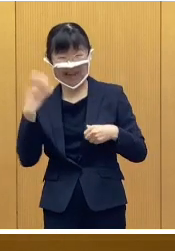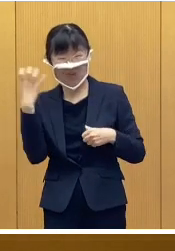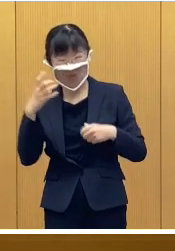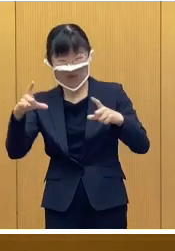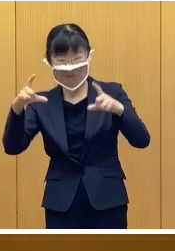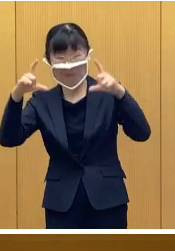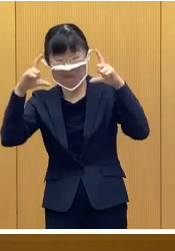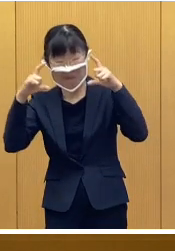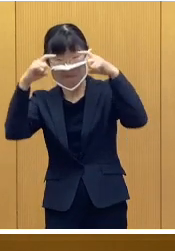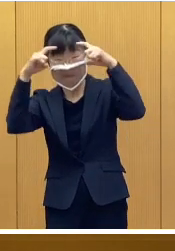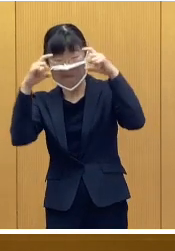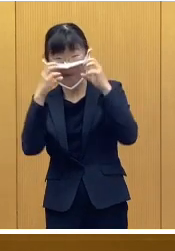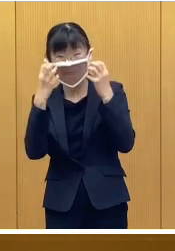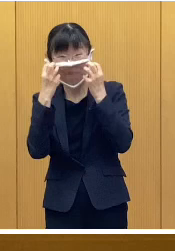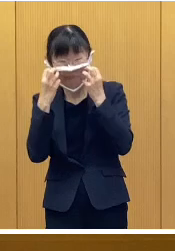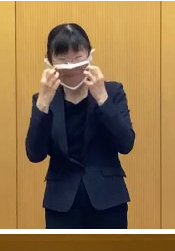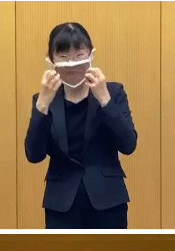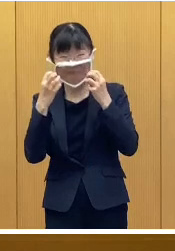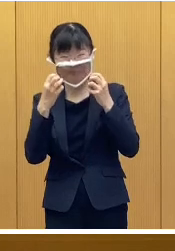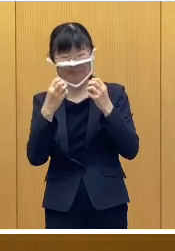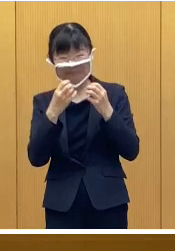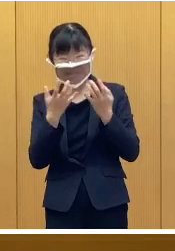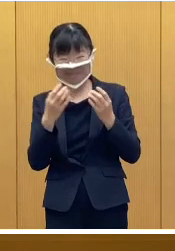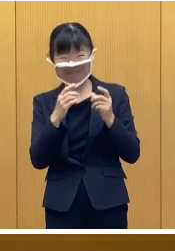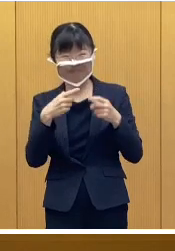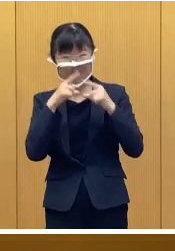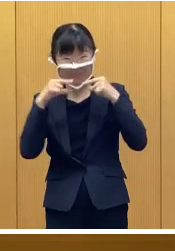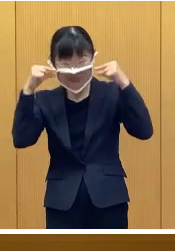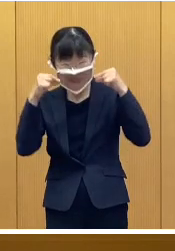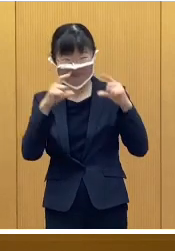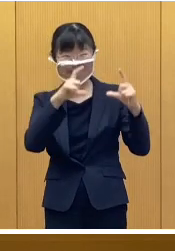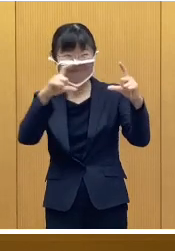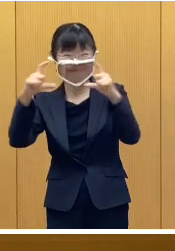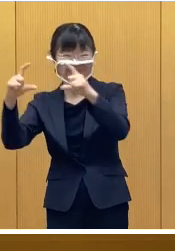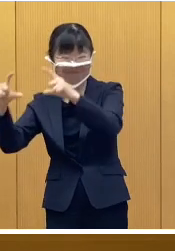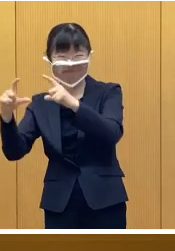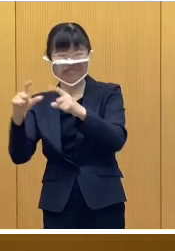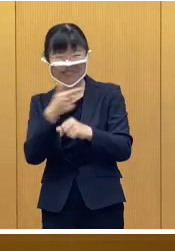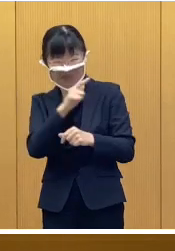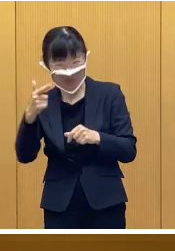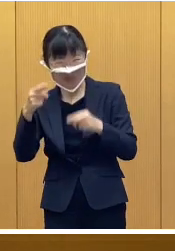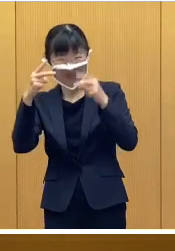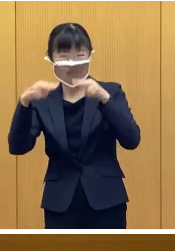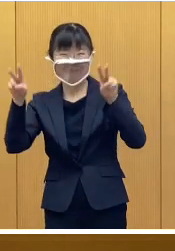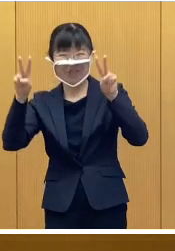表情豊かな氷のお面など 様々なイベント、そして、装飾で